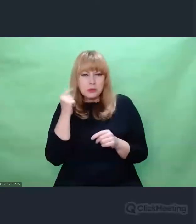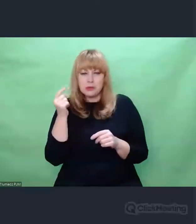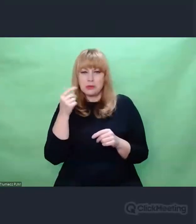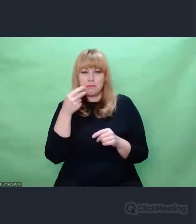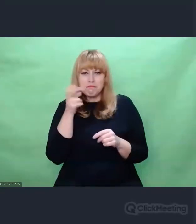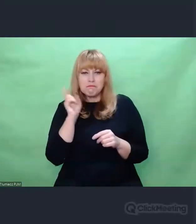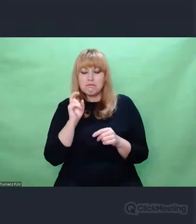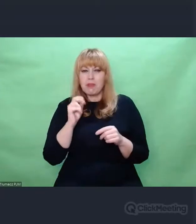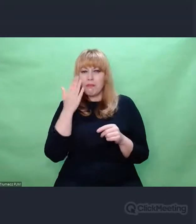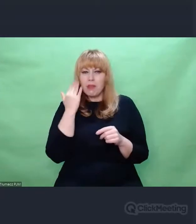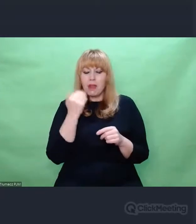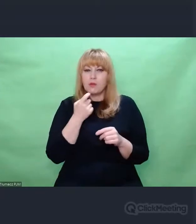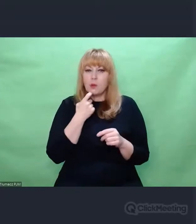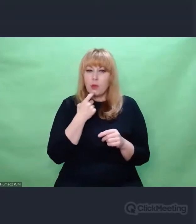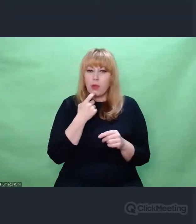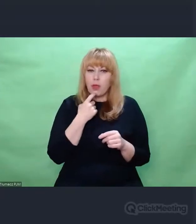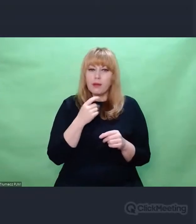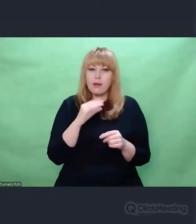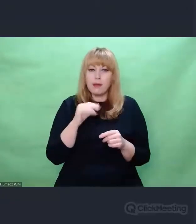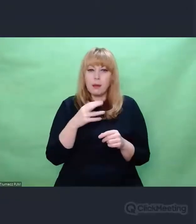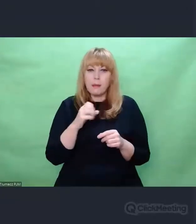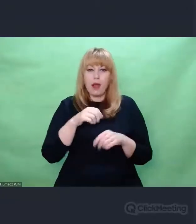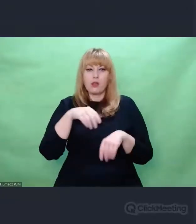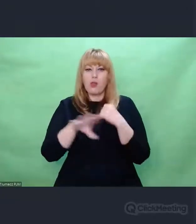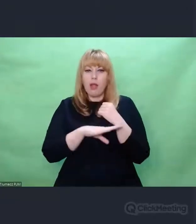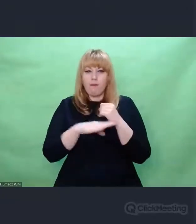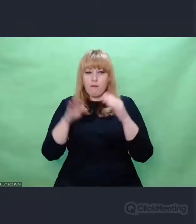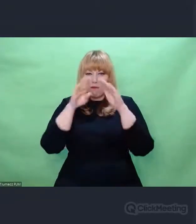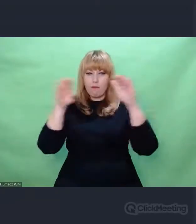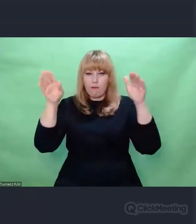kojarzymy drewnianą obudowę, kojarzymy przyciski i łącznice,